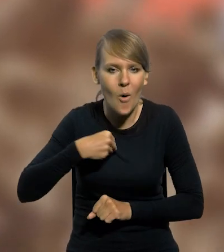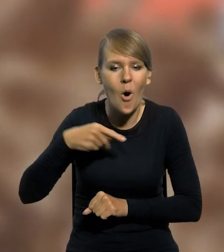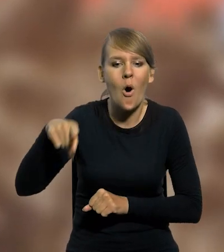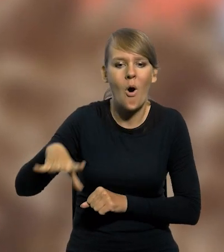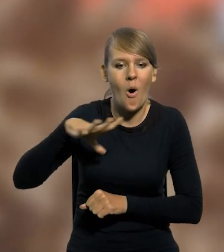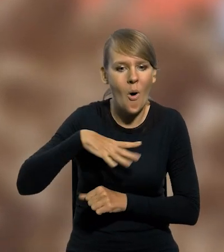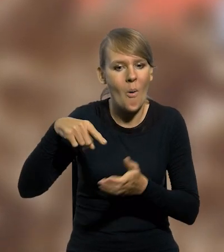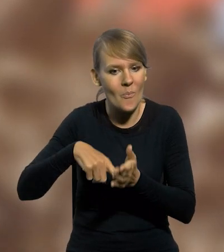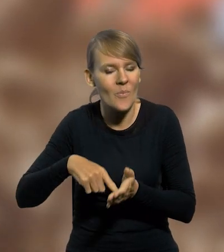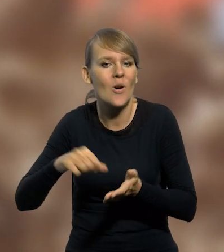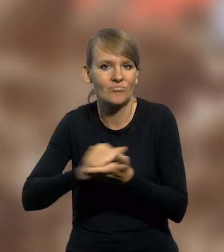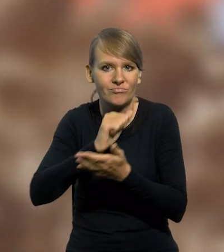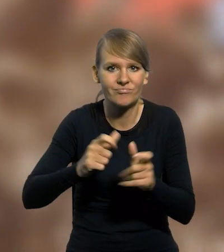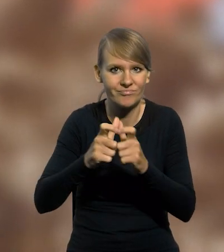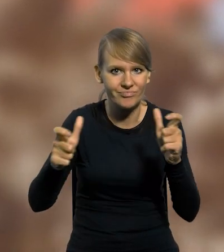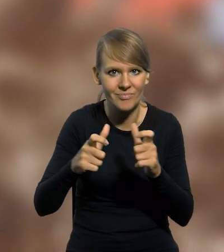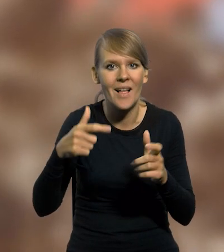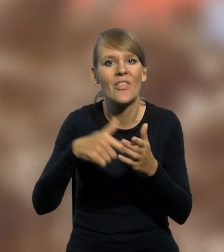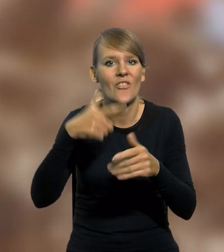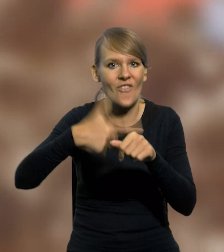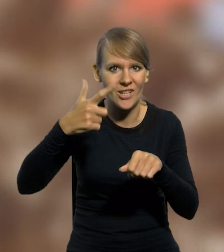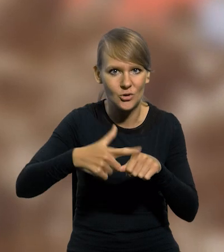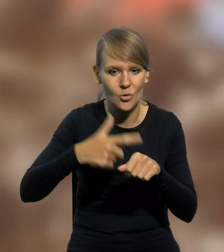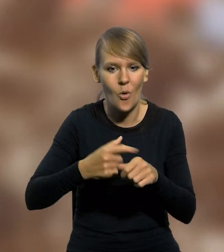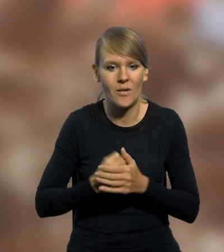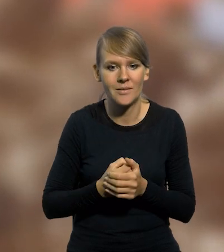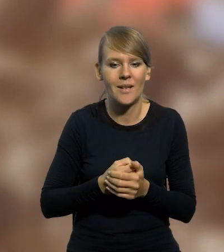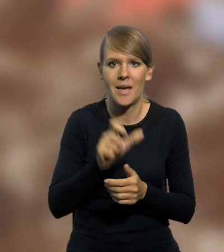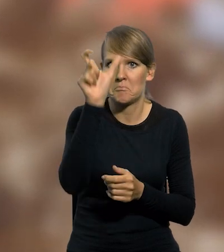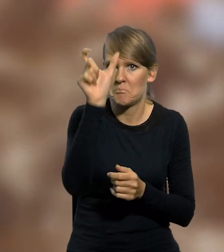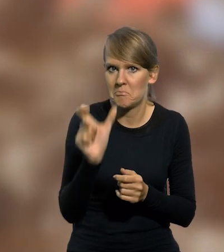wyemitował banknot kolekcjonerski o nominale 20 złotych w formacie pionowym.